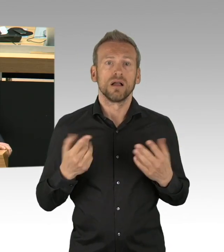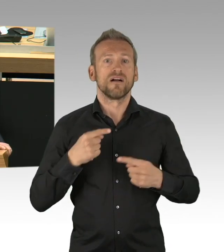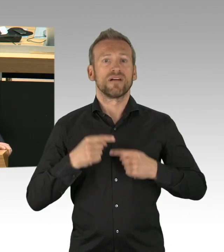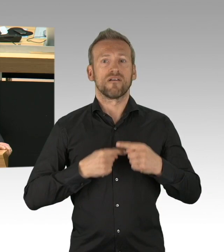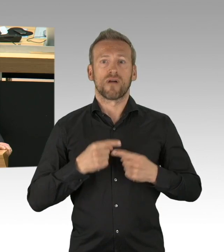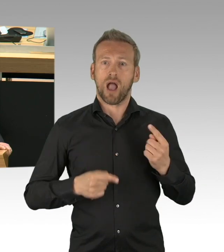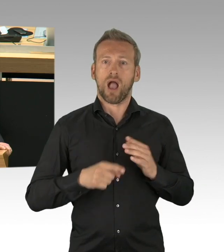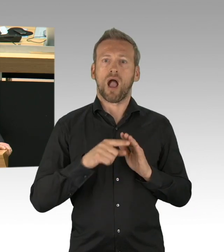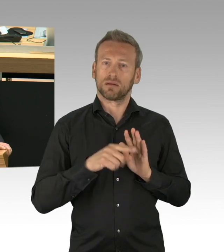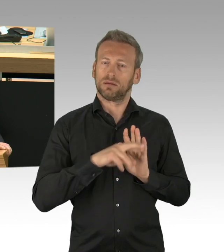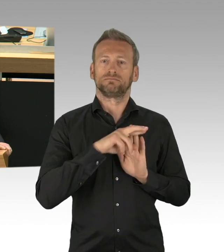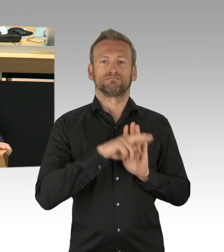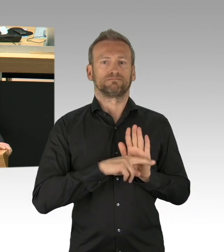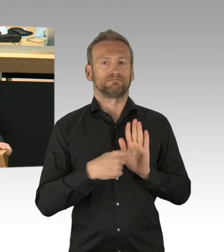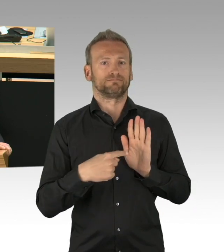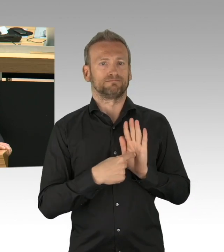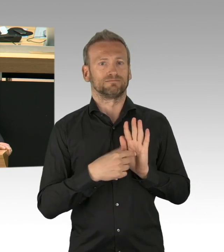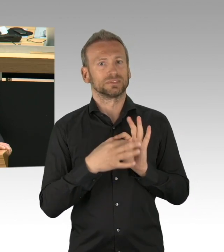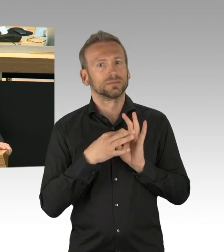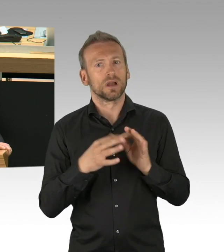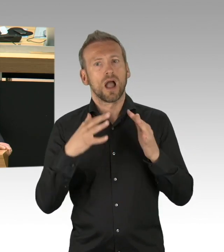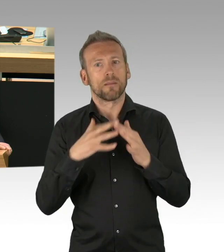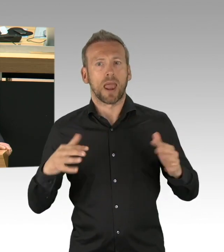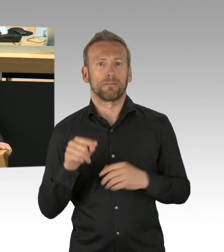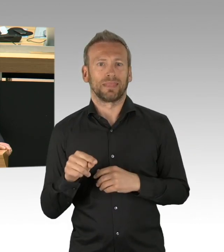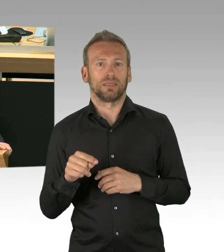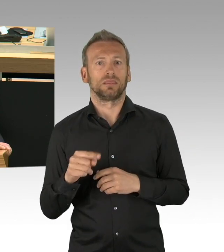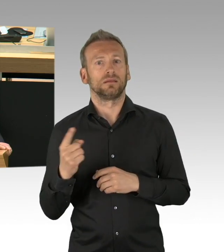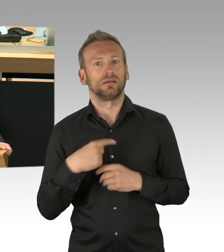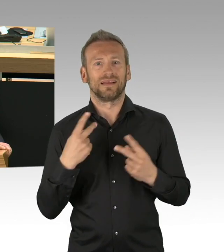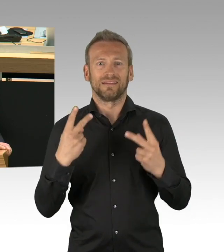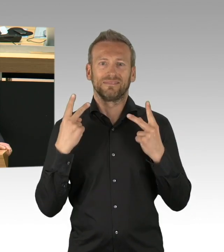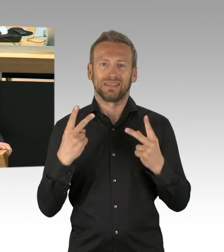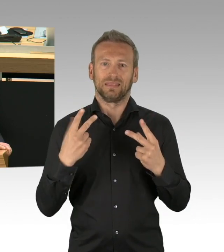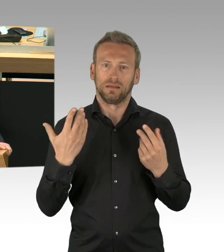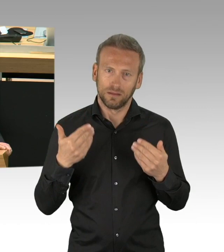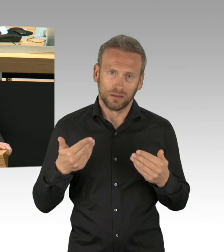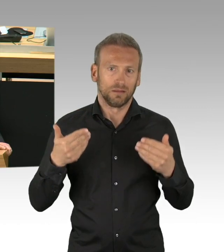gerade bei diesem Thema als Parlament beteiligt zu werden und wir laden Sie ein mit uns diesem Antrag zuzustimmen,